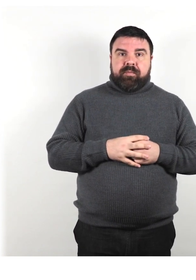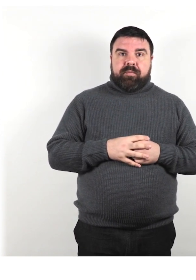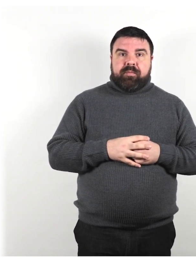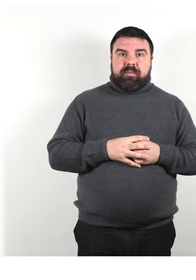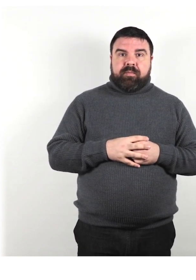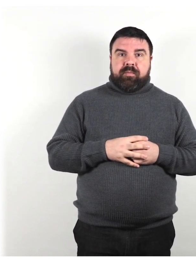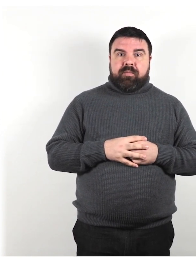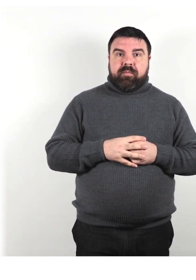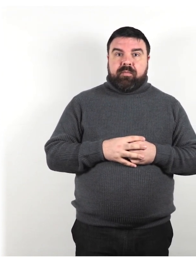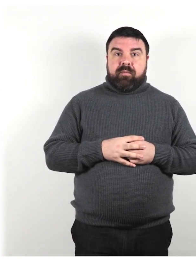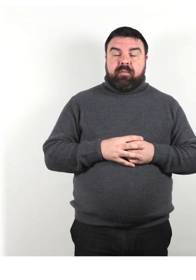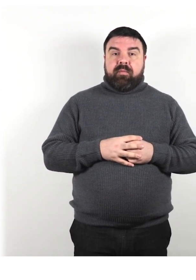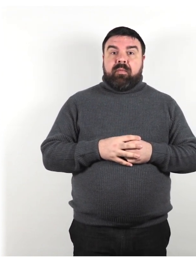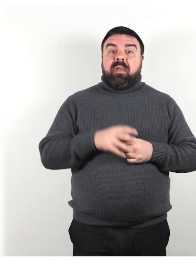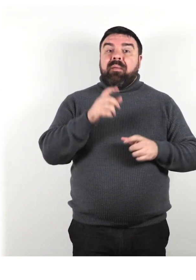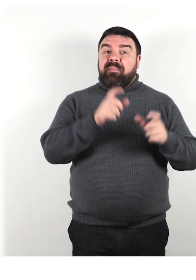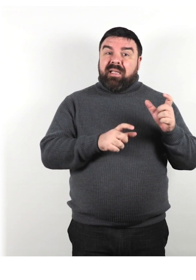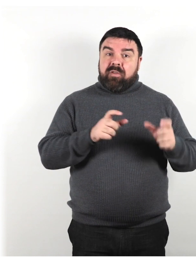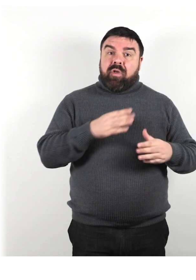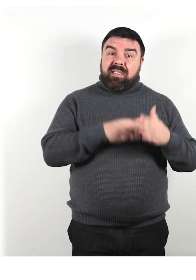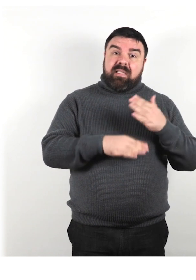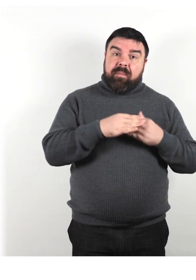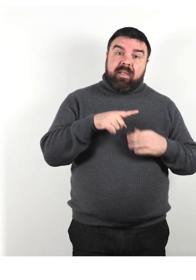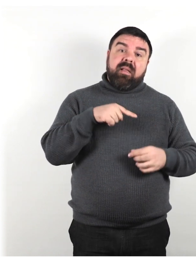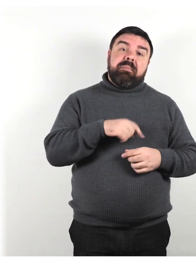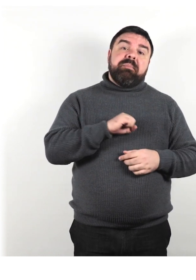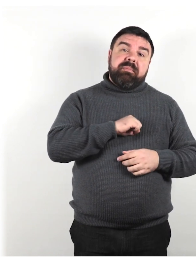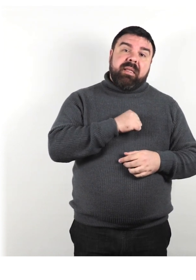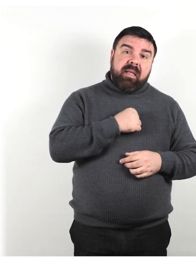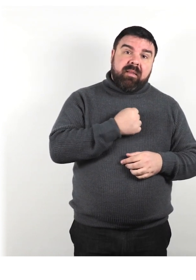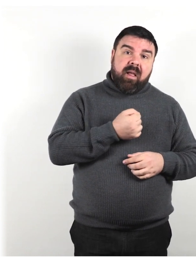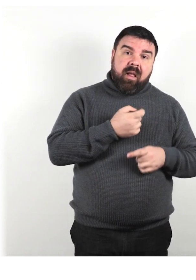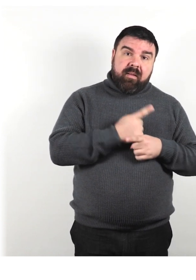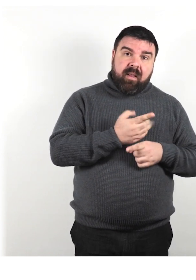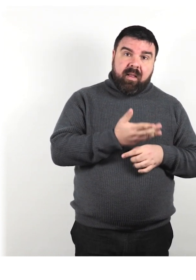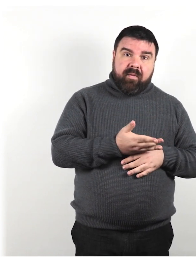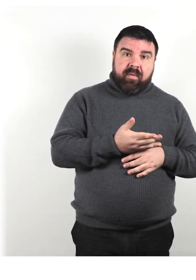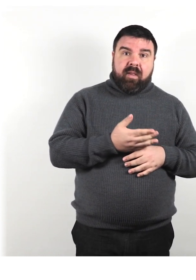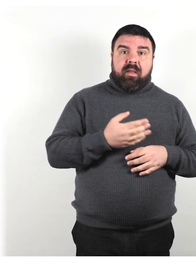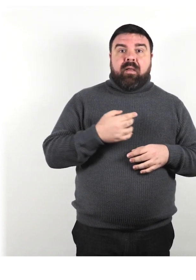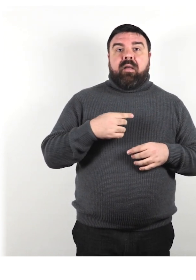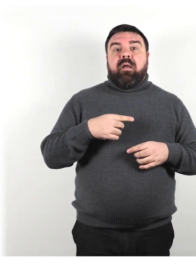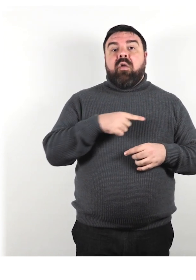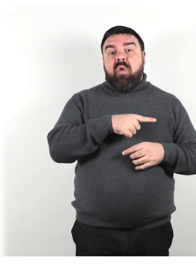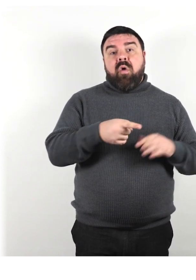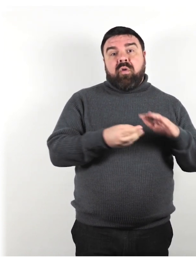Le persone con disabilità meritano pietà. Loro sono dipendenti e hanno bisogno di aiuto.